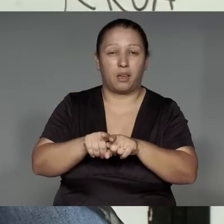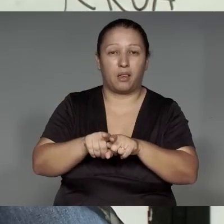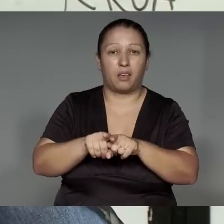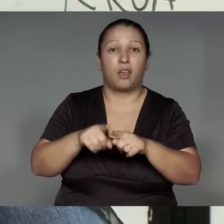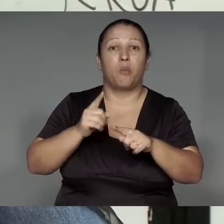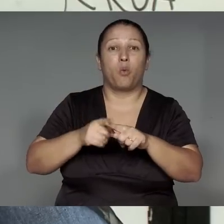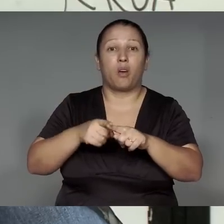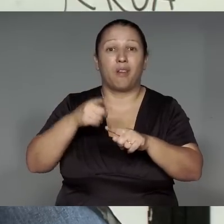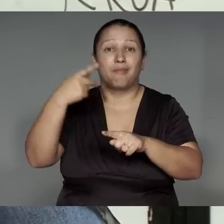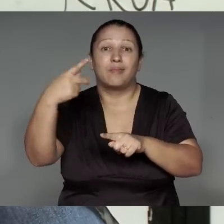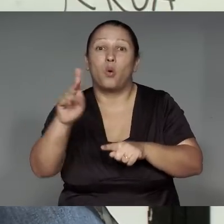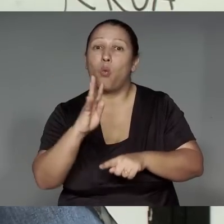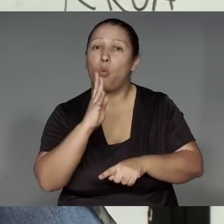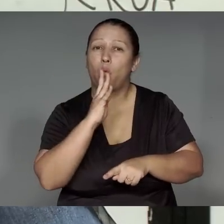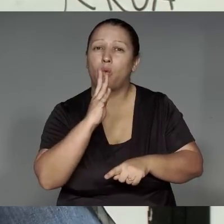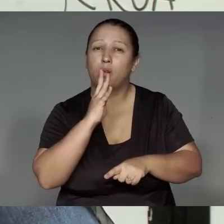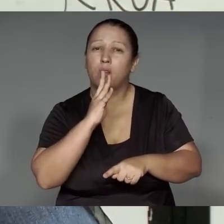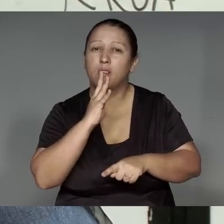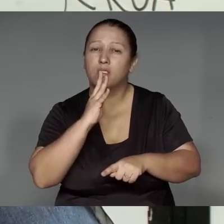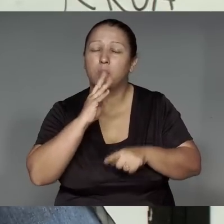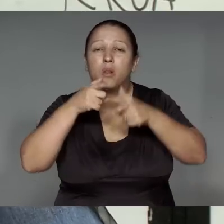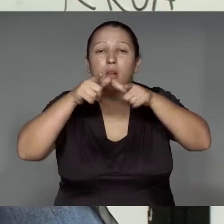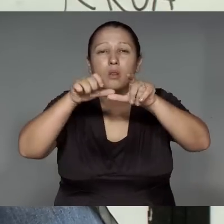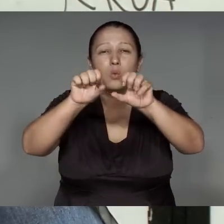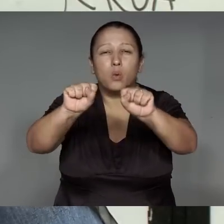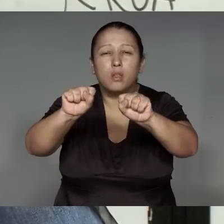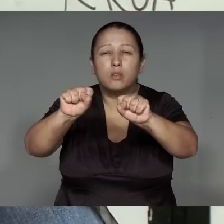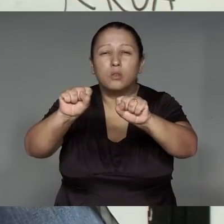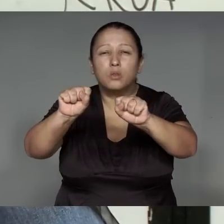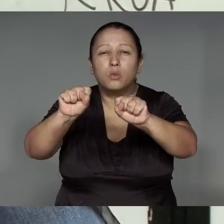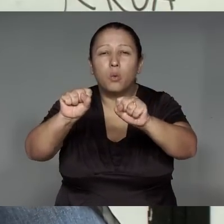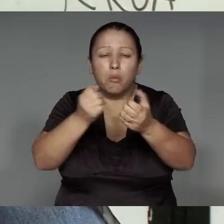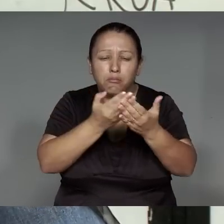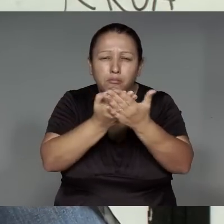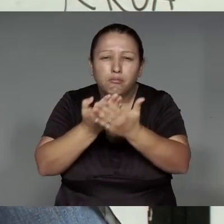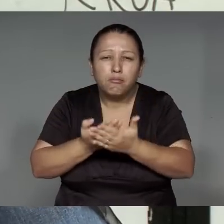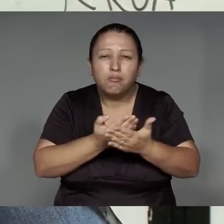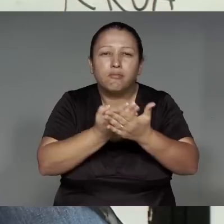a’e rawi ’ang iporun, iporerekwaman, ije’e͂nga